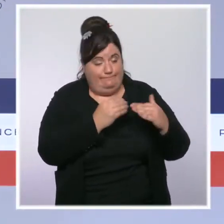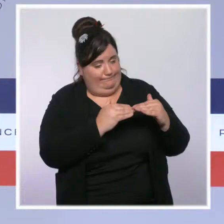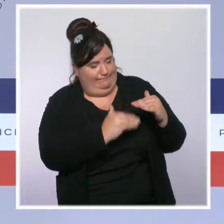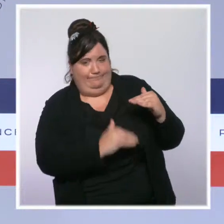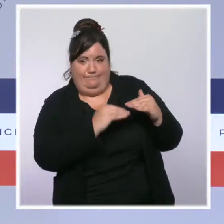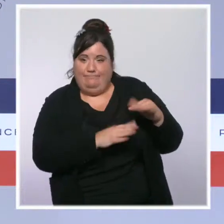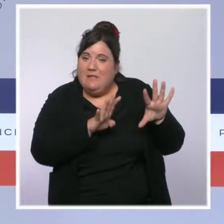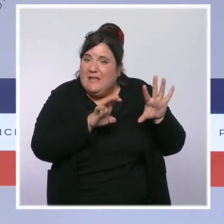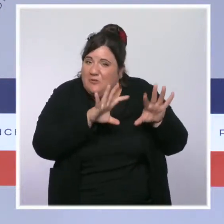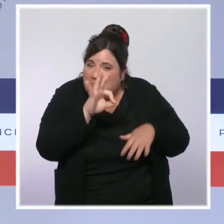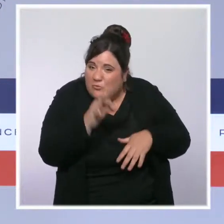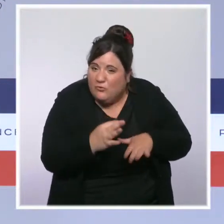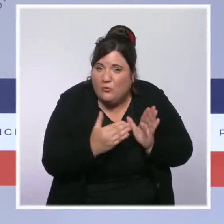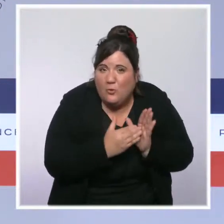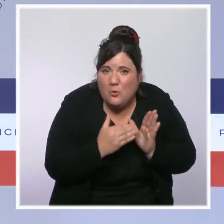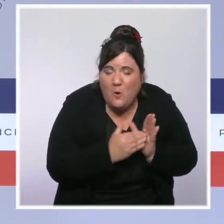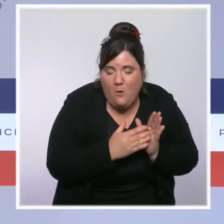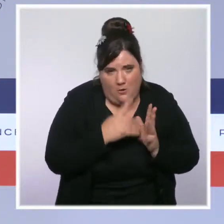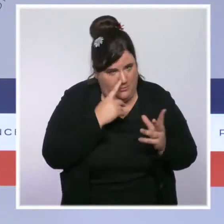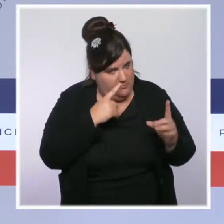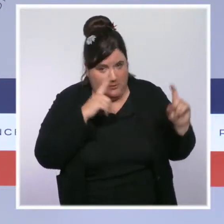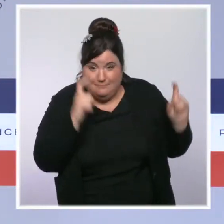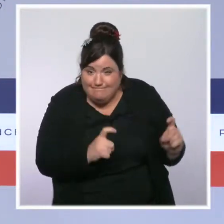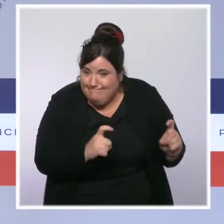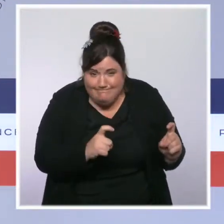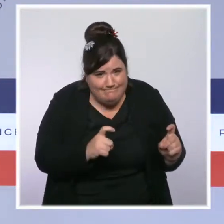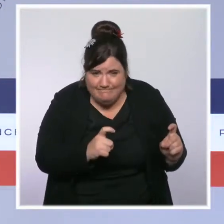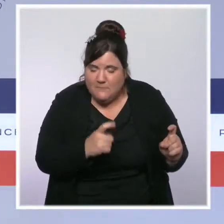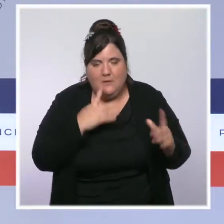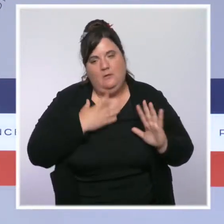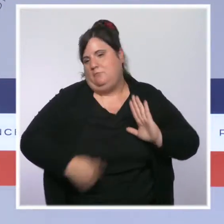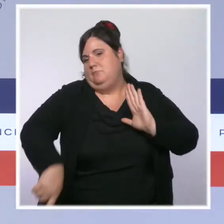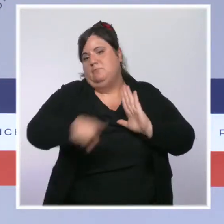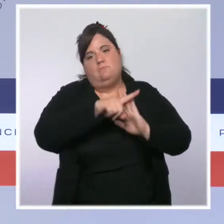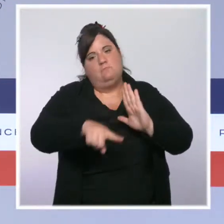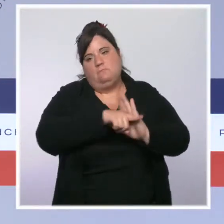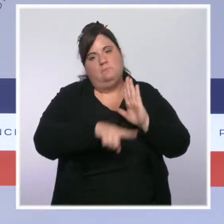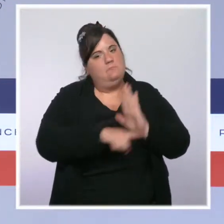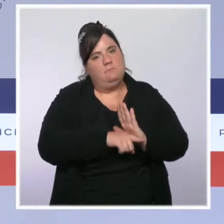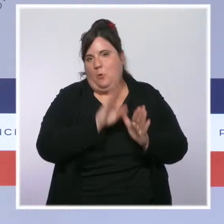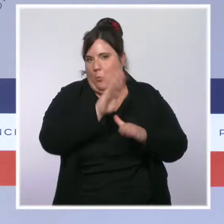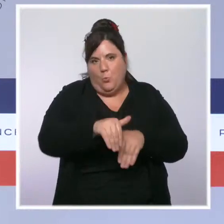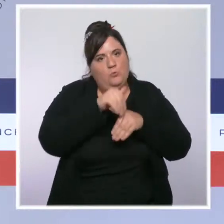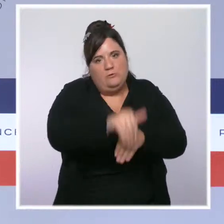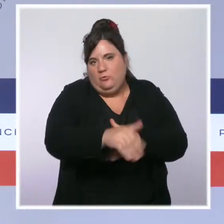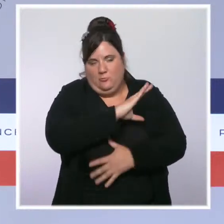et les mesures de freinage resteront en place autant que nécessaire pour sortir de cette quatrième vague.